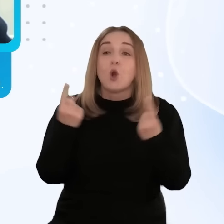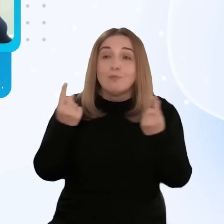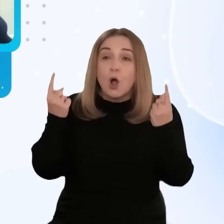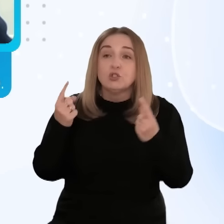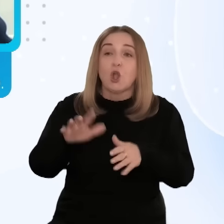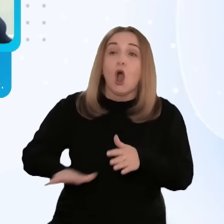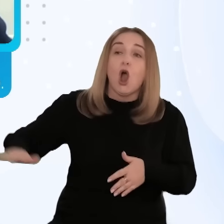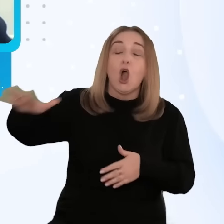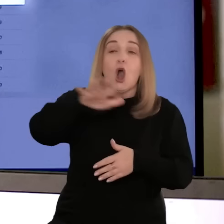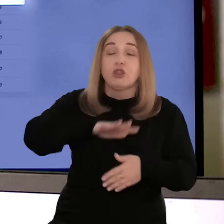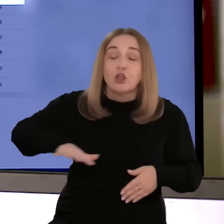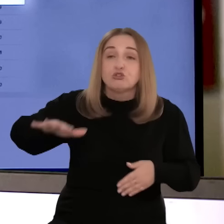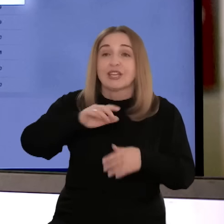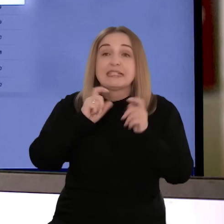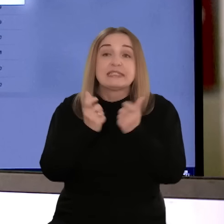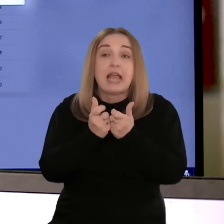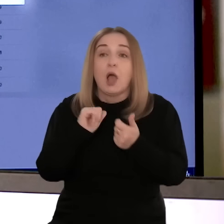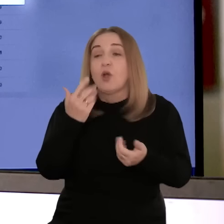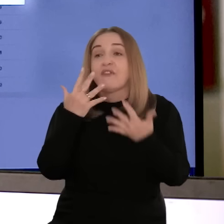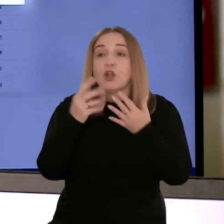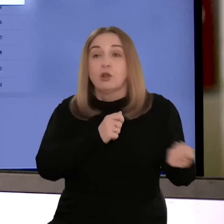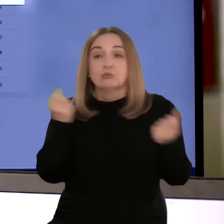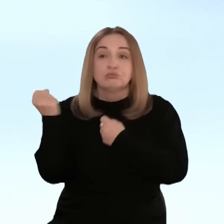z zakresu promocji, analizę otoczenia formalnoprawnego,